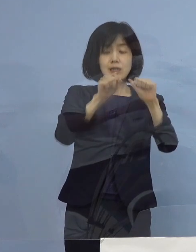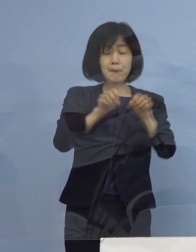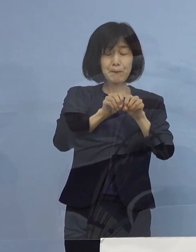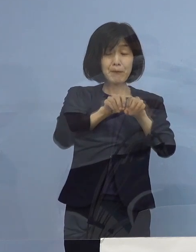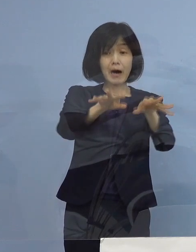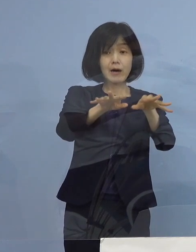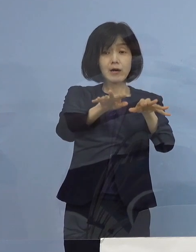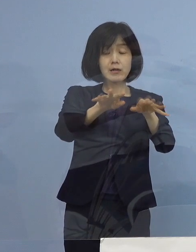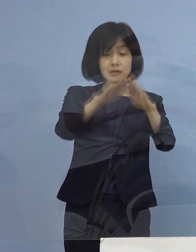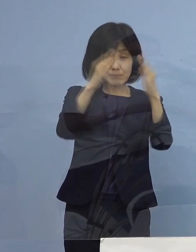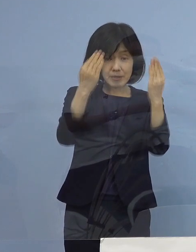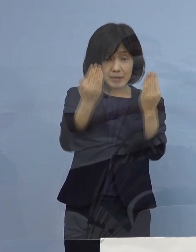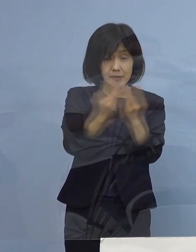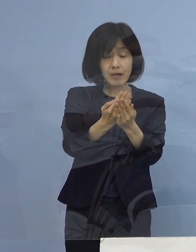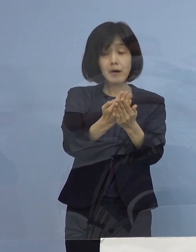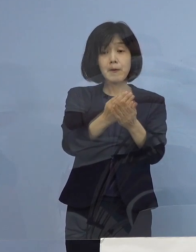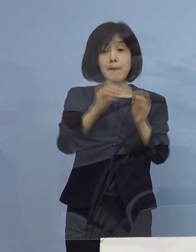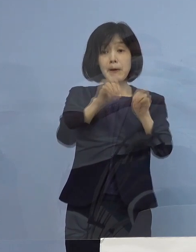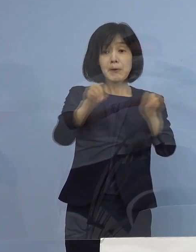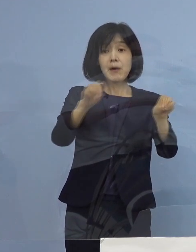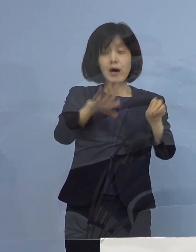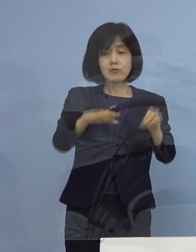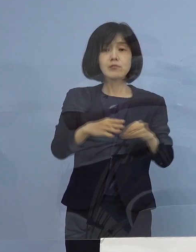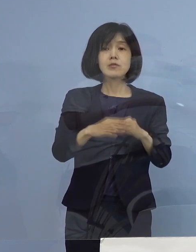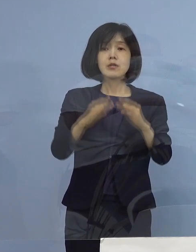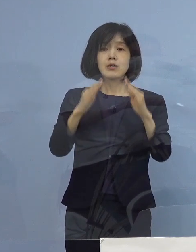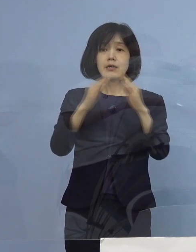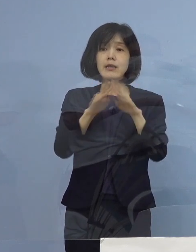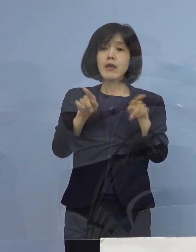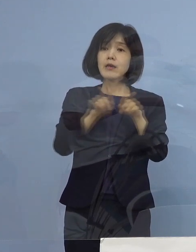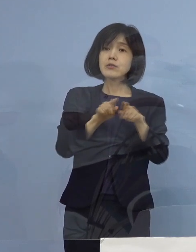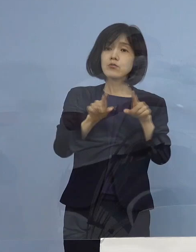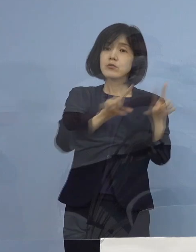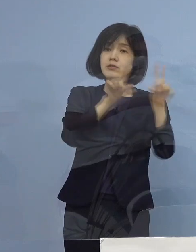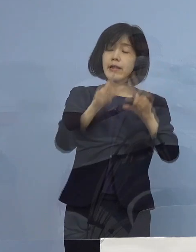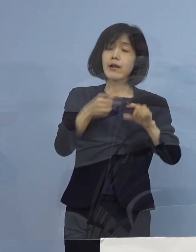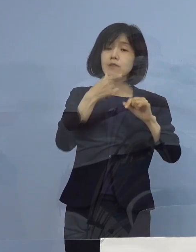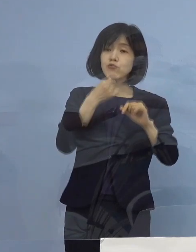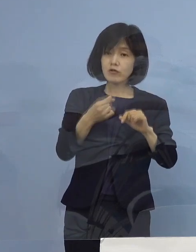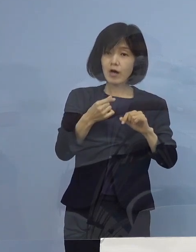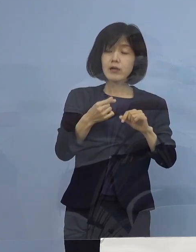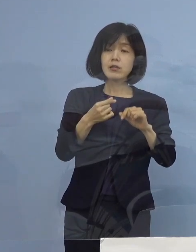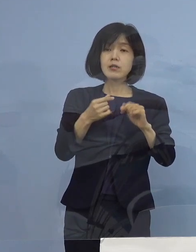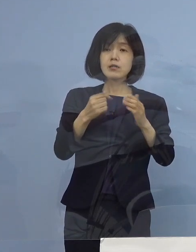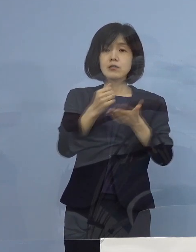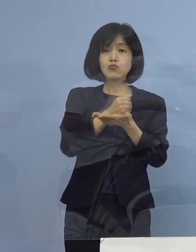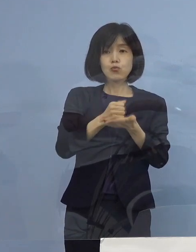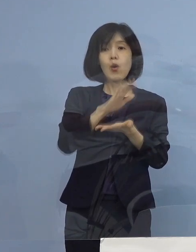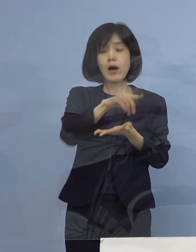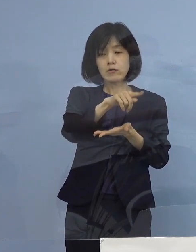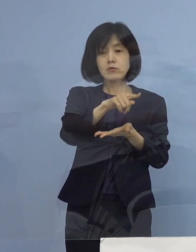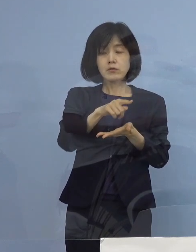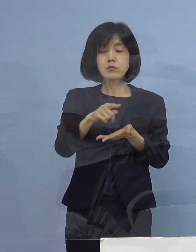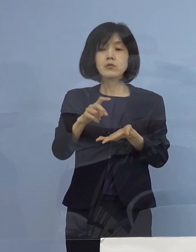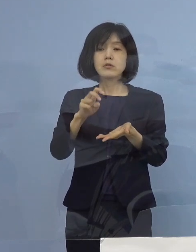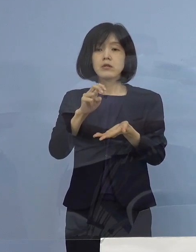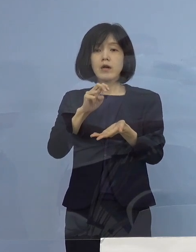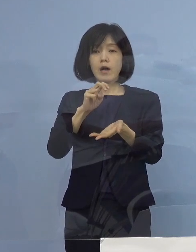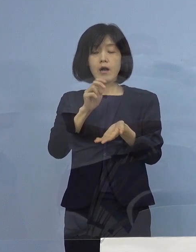もう家で一緒にいたい その代わりケアを、我々としては しっかり かかりつけ医あるいはサポート医